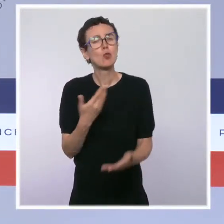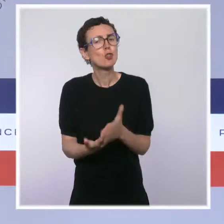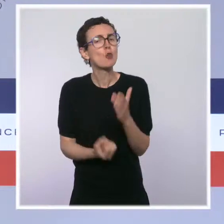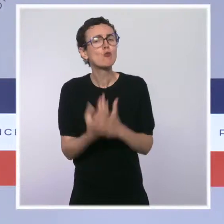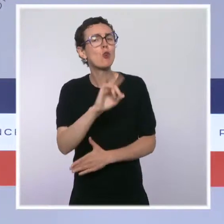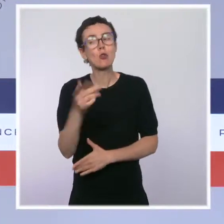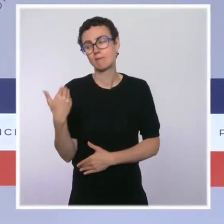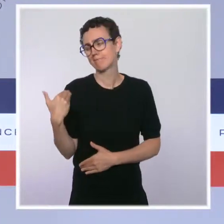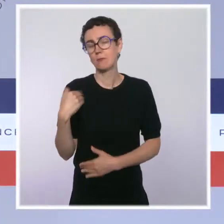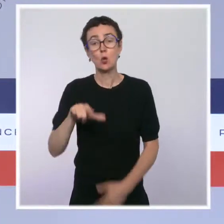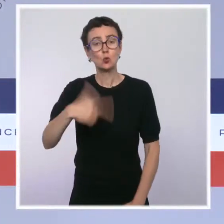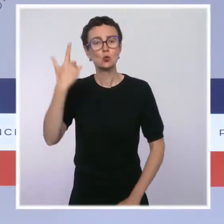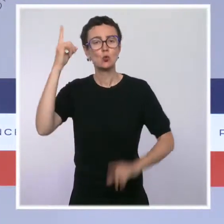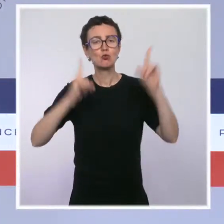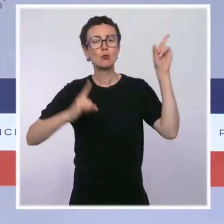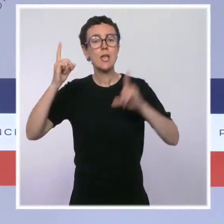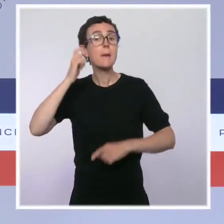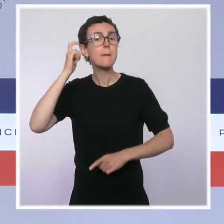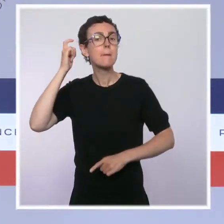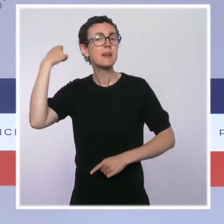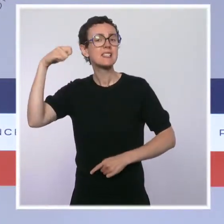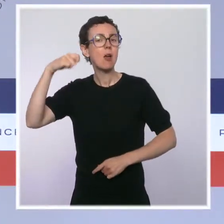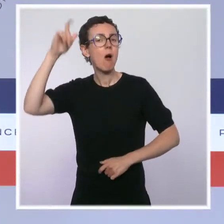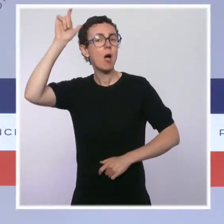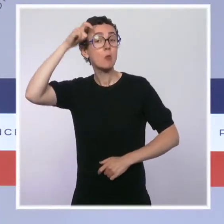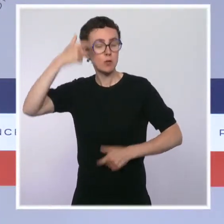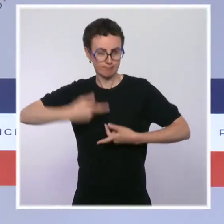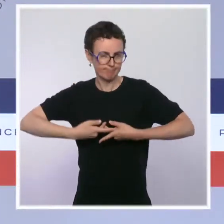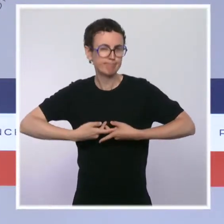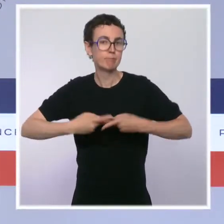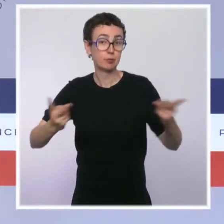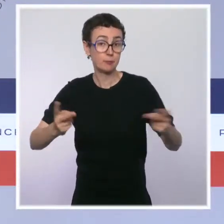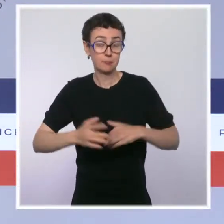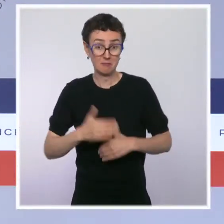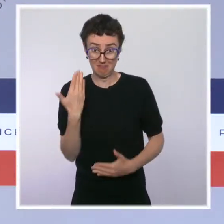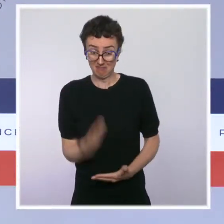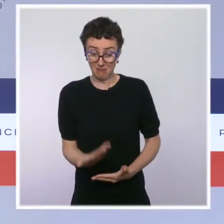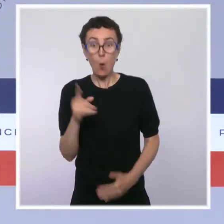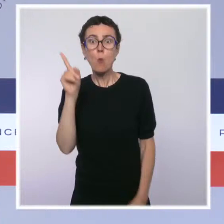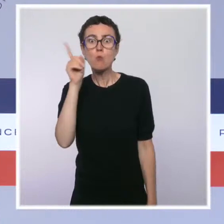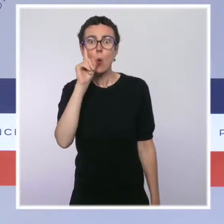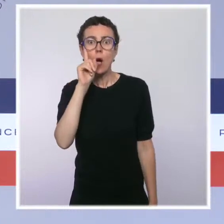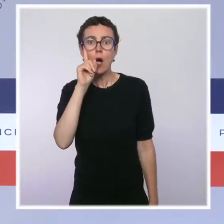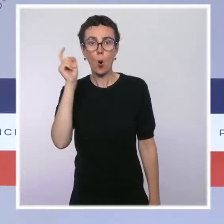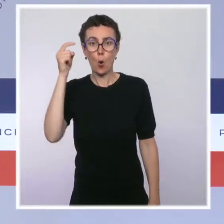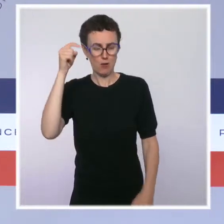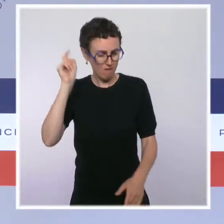la République le 12 juillet dernier et elle vise à une chose : à protéger notre hôpital, à protéger nos soignants,